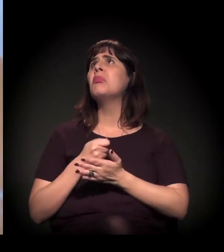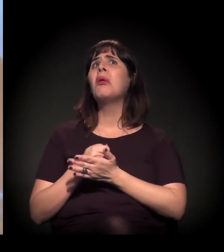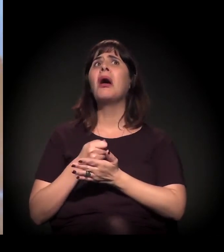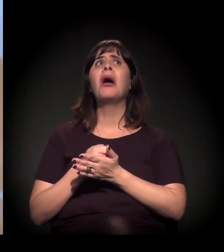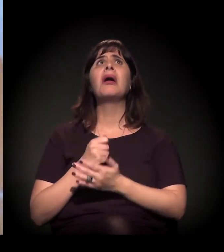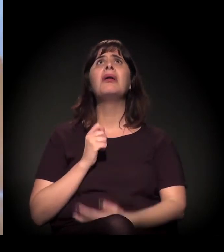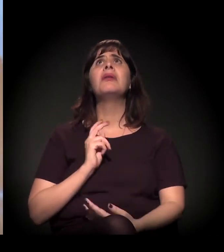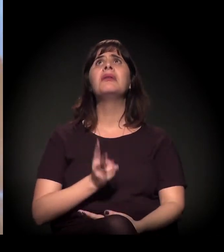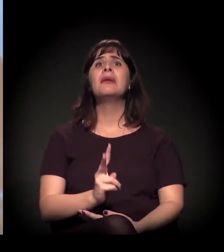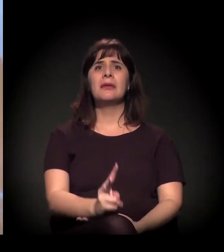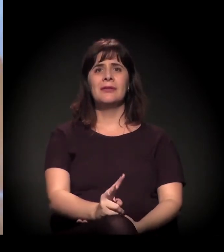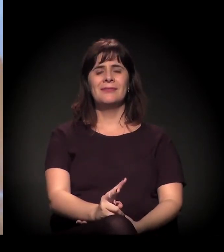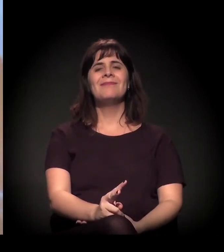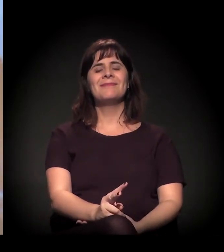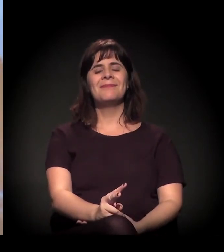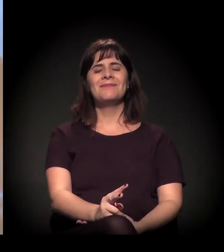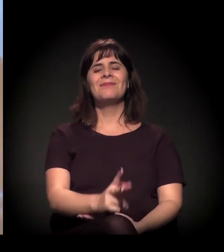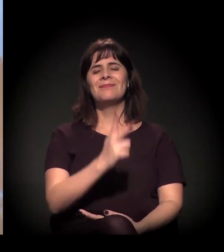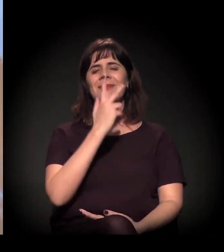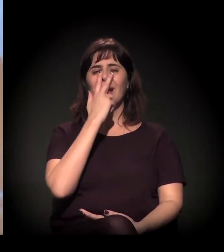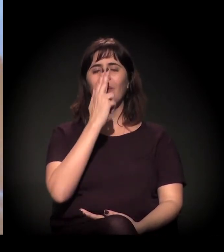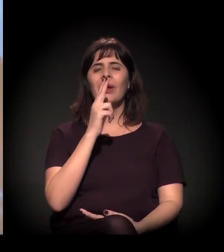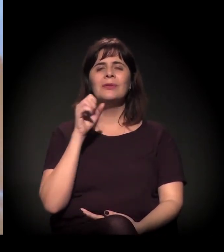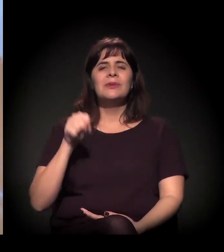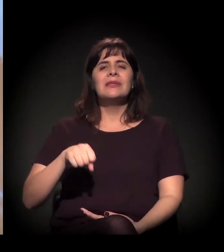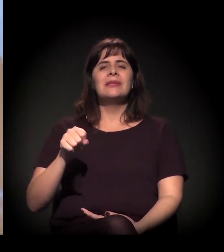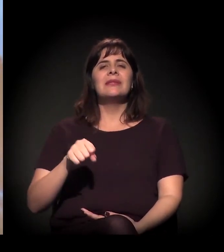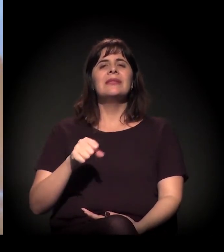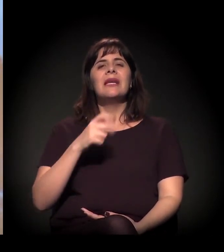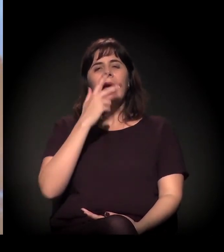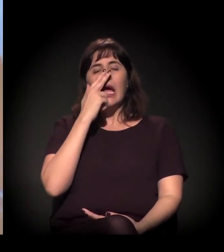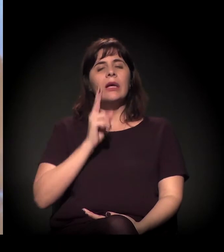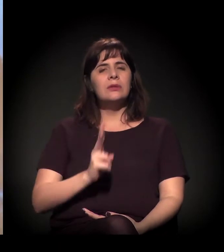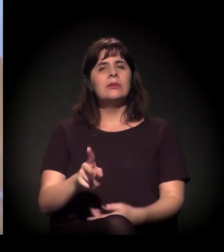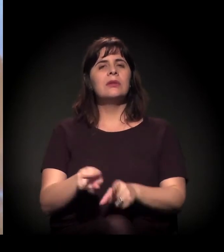Então eu acho que esse apelo do choque,